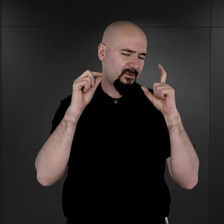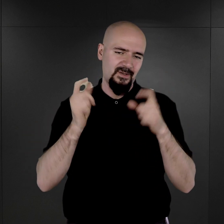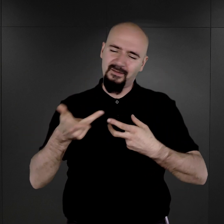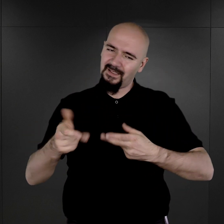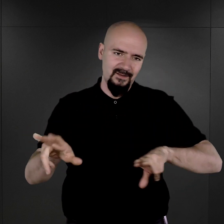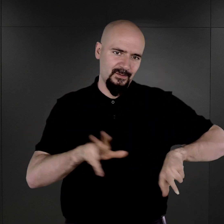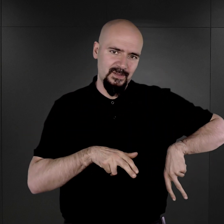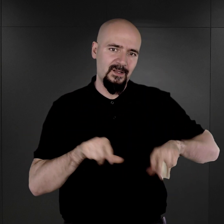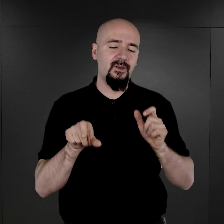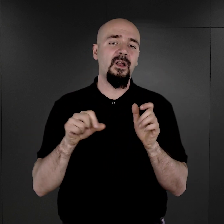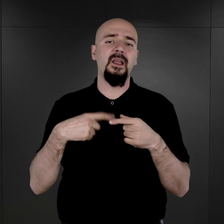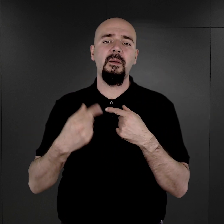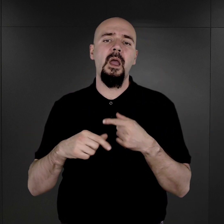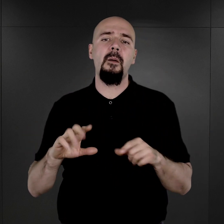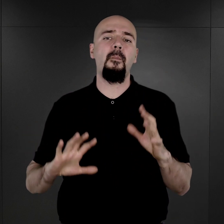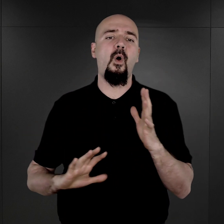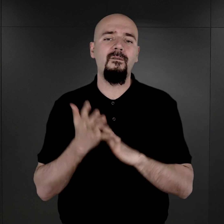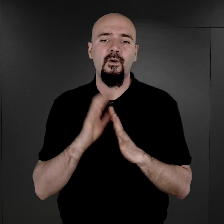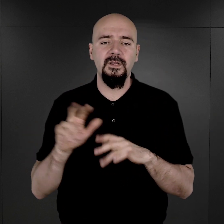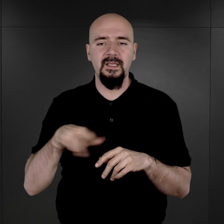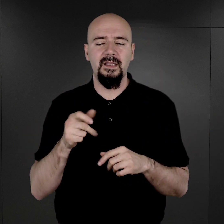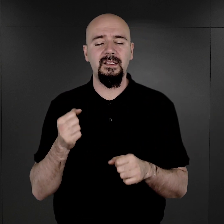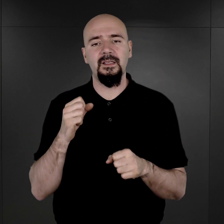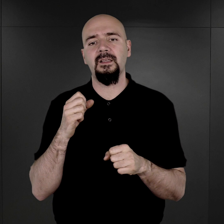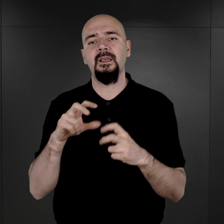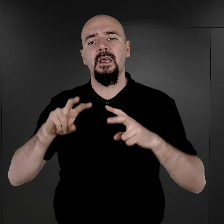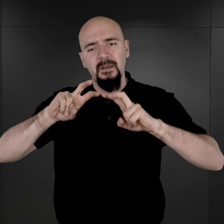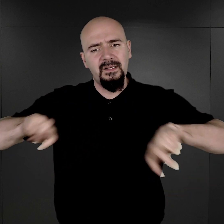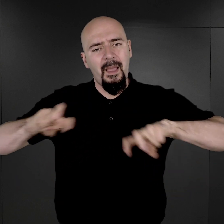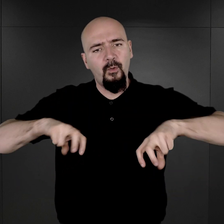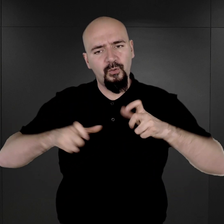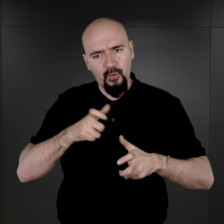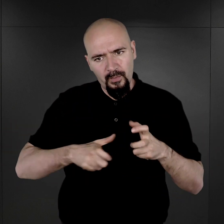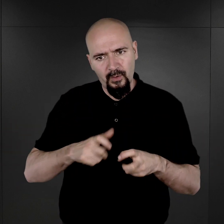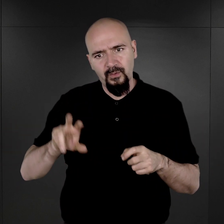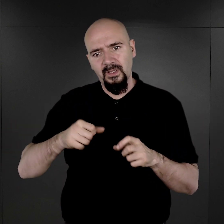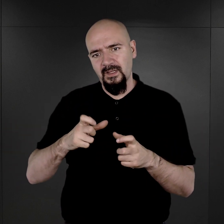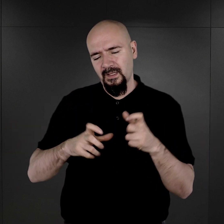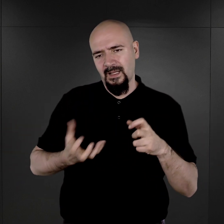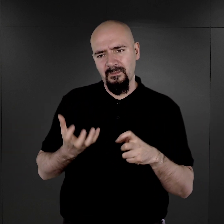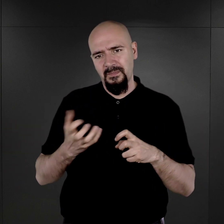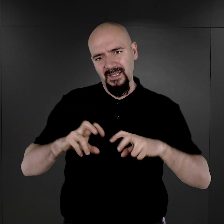I dopiero po wojnie, kiedy trwały prace remontowe, kiedy rozmontowano ten piec,